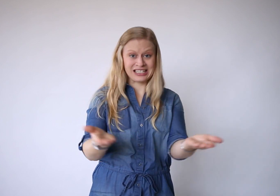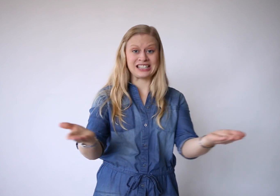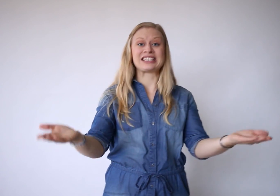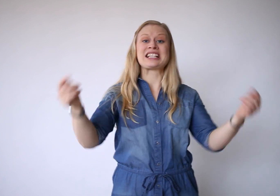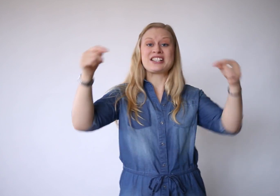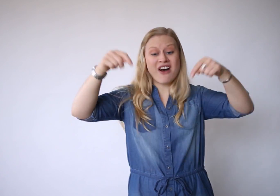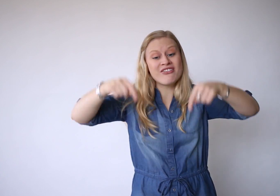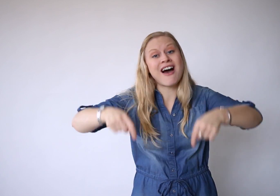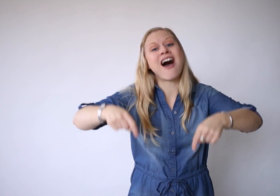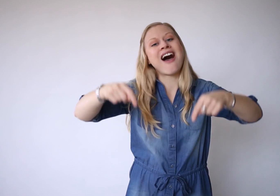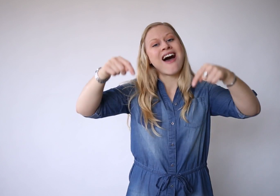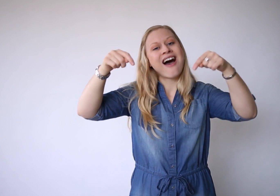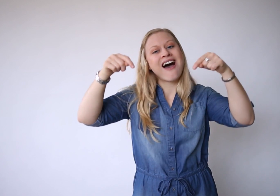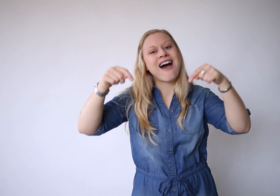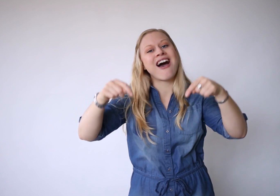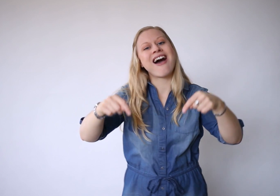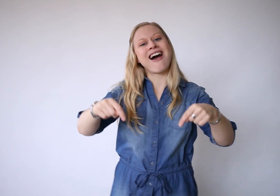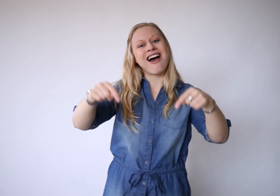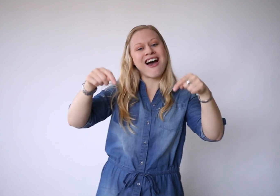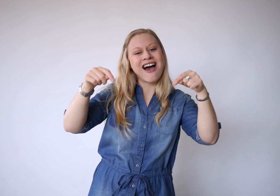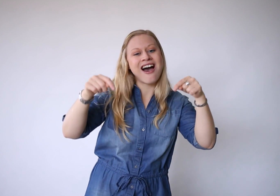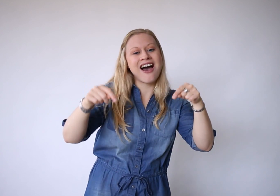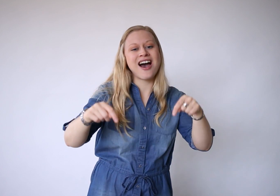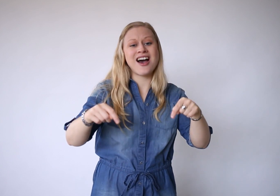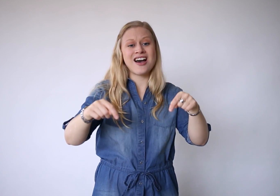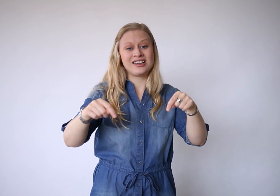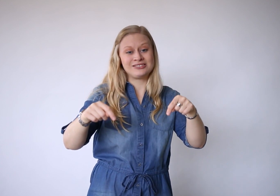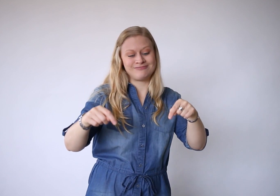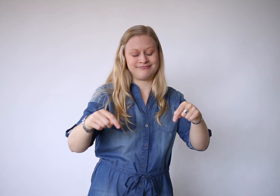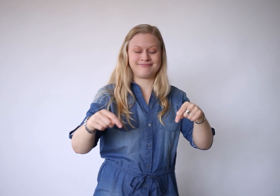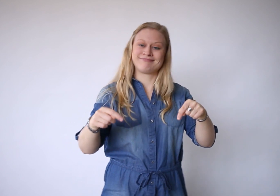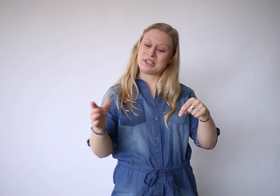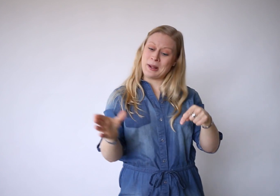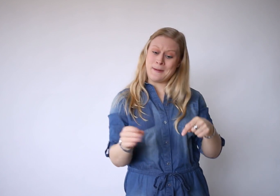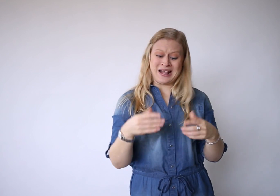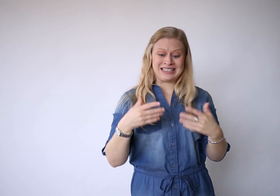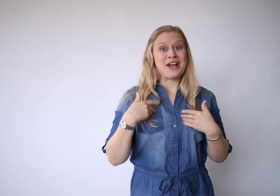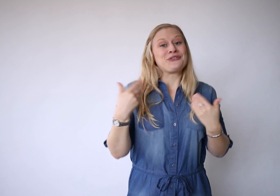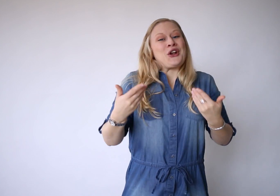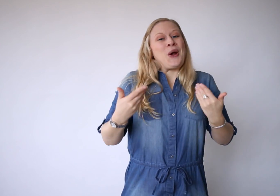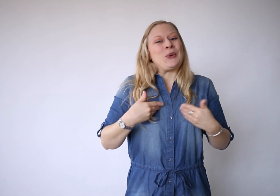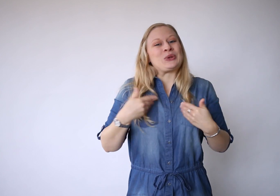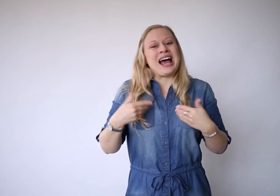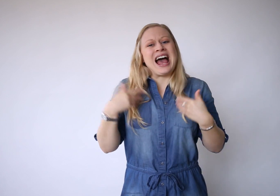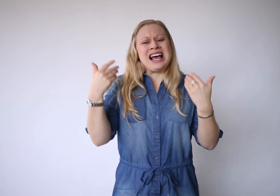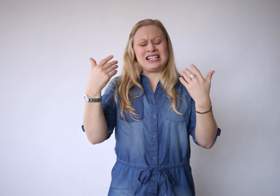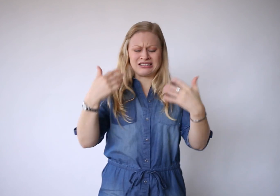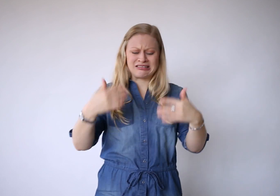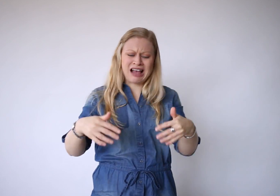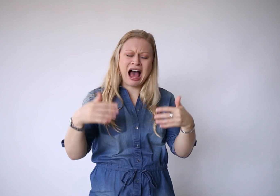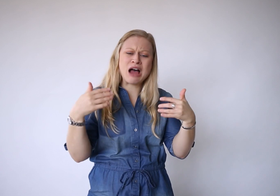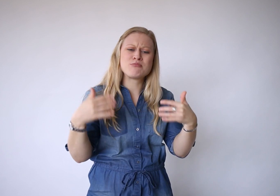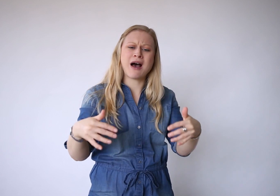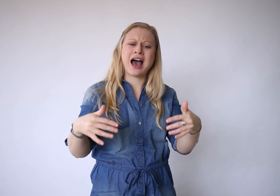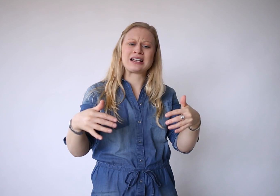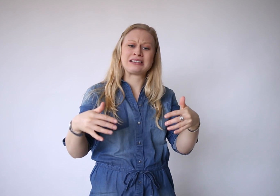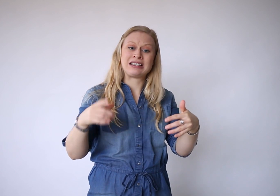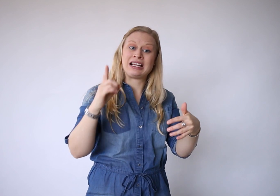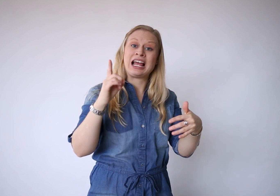Dit is vandaag, met zijn vreugde en zijn pijn.